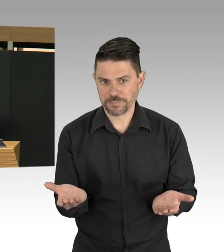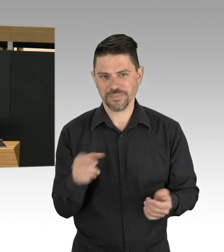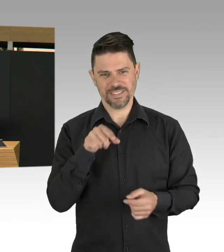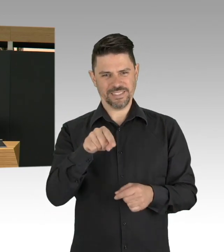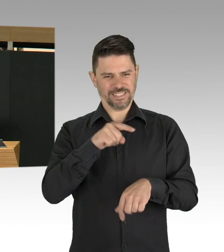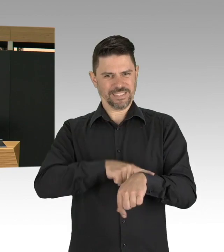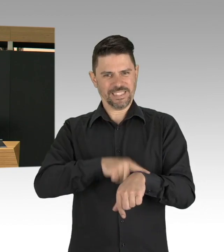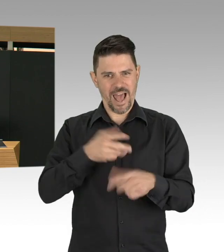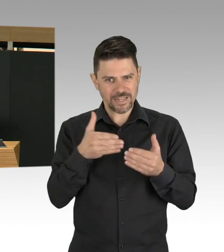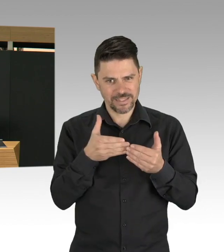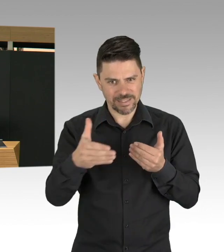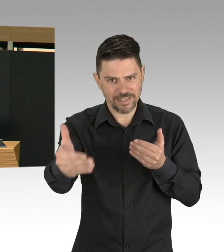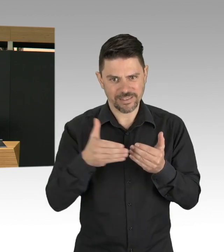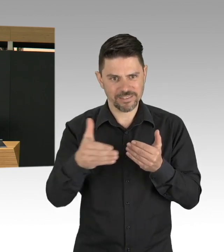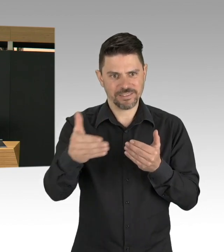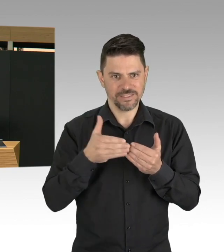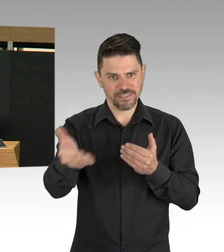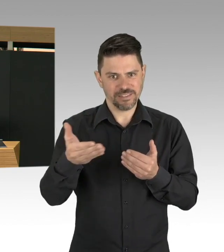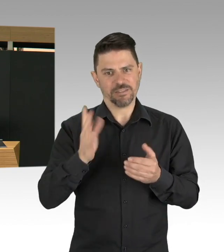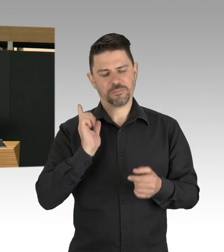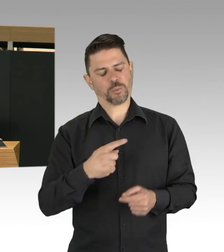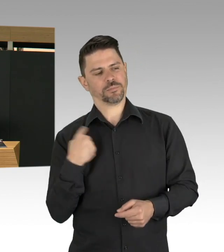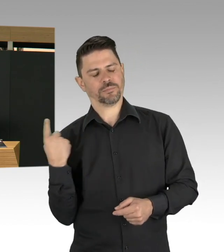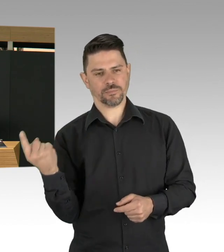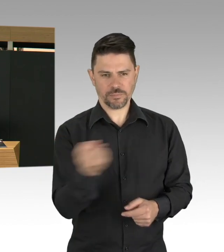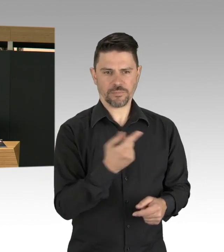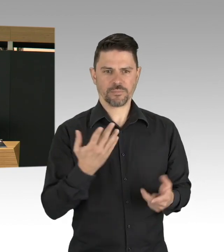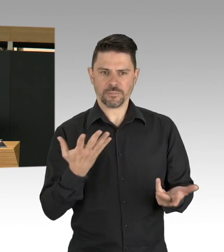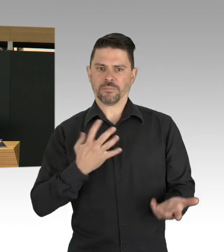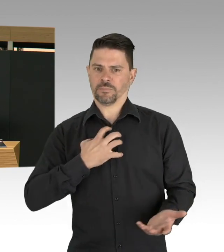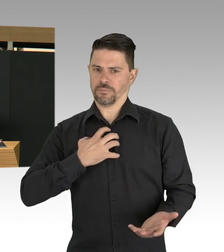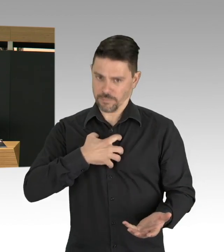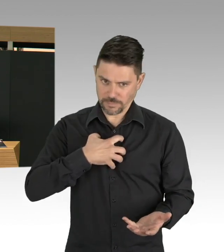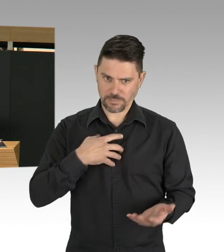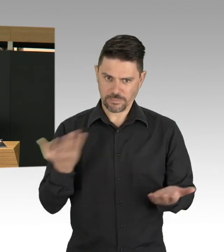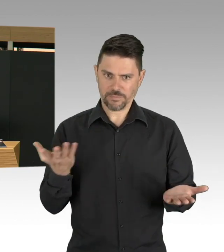Und wir sehen ja auch, welche Strategien in anderen Ländern entwickelt worden sind,